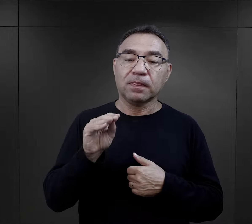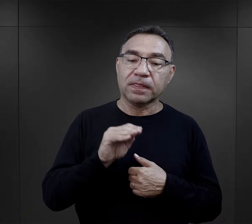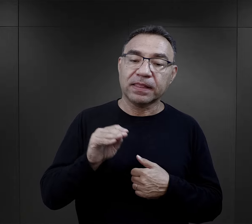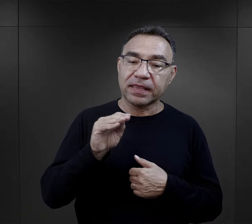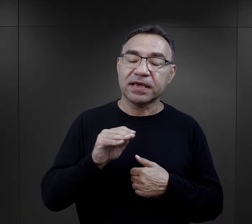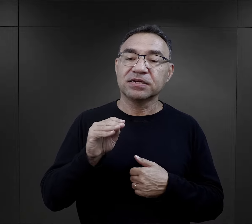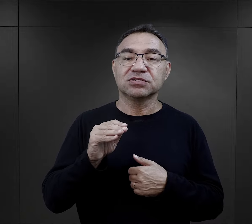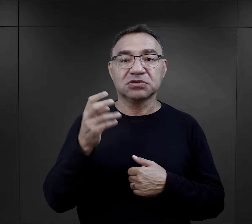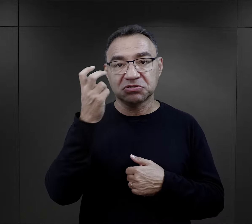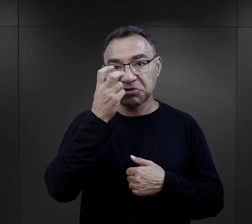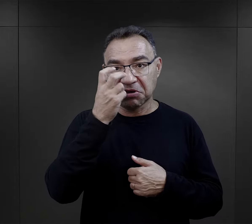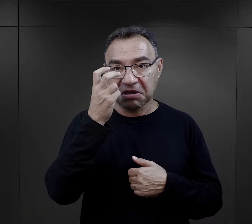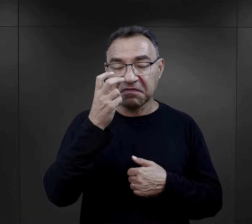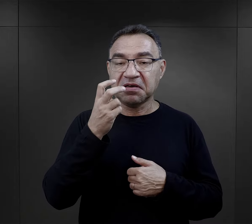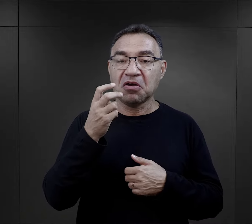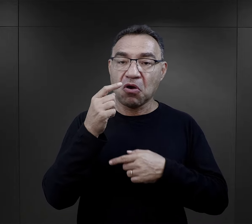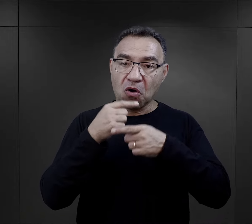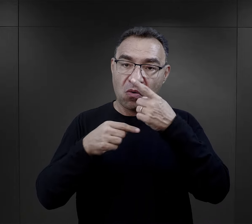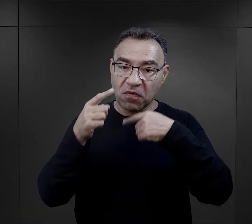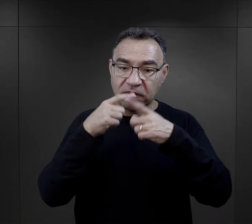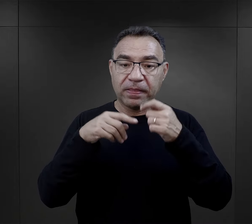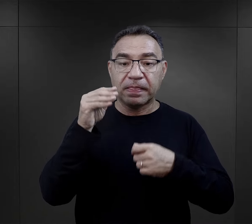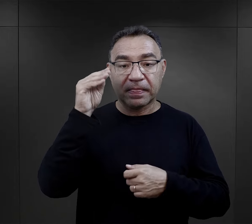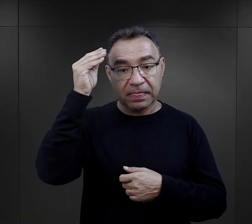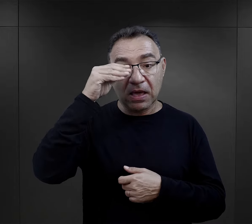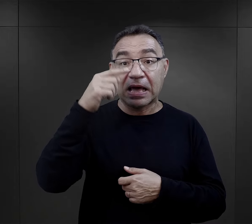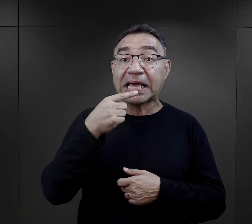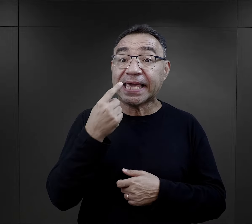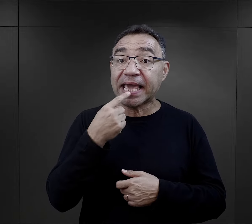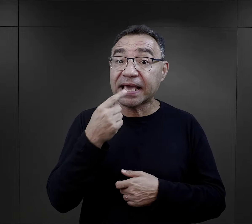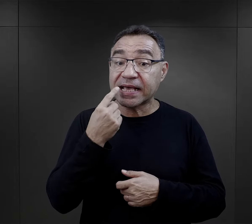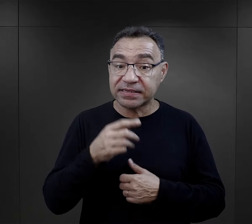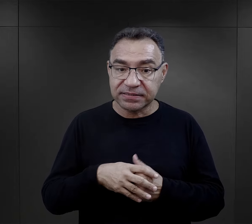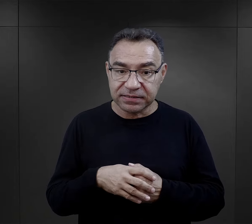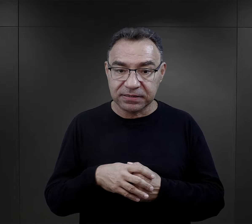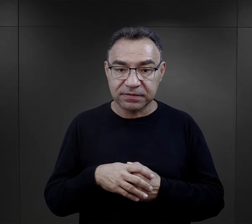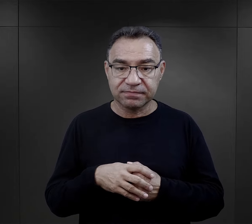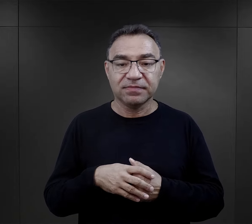Też taka rzecz dosyć ciekawa wspominana w relacjach, jak nauka języka.